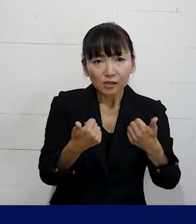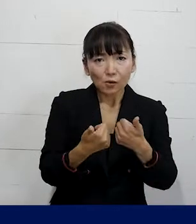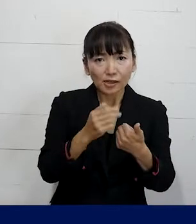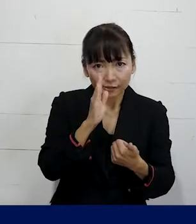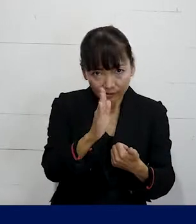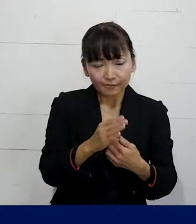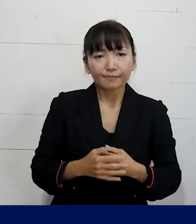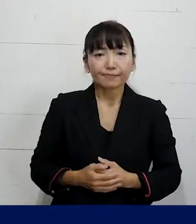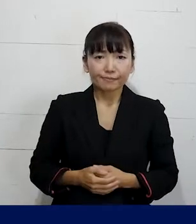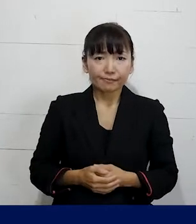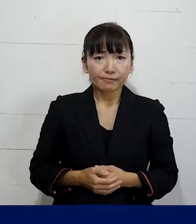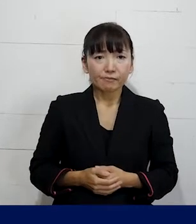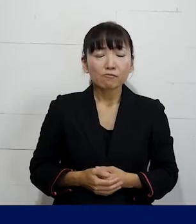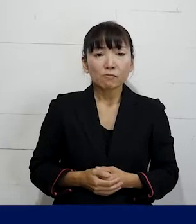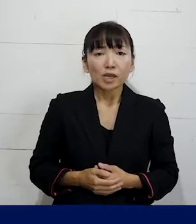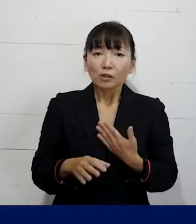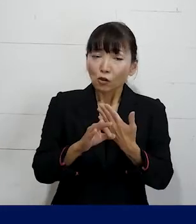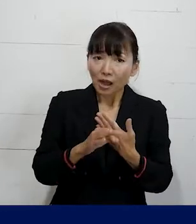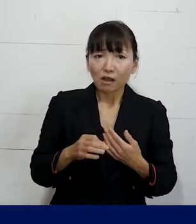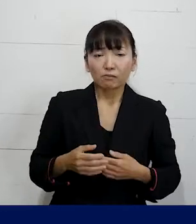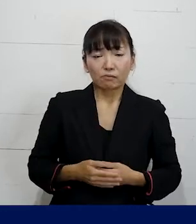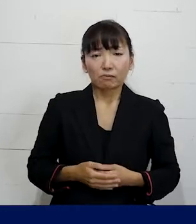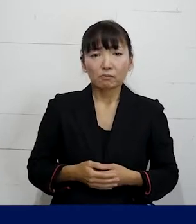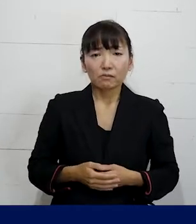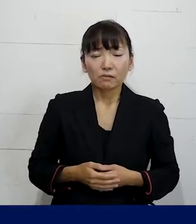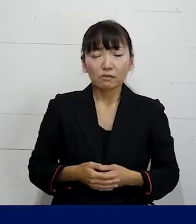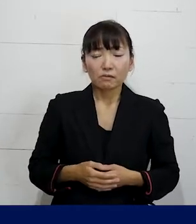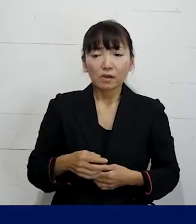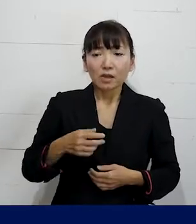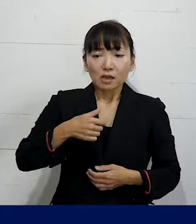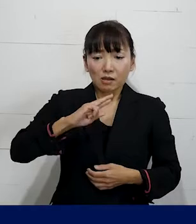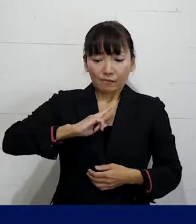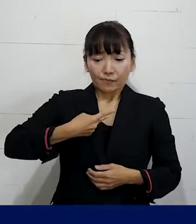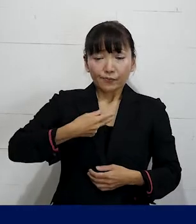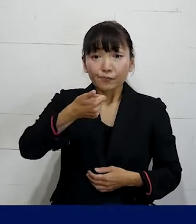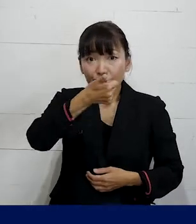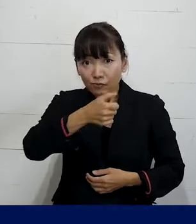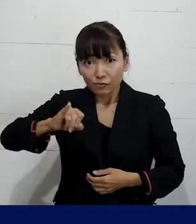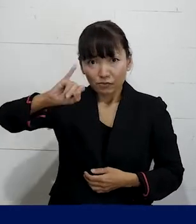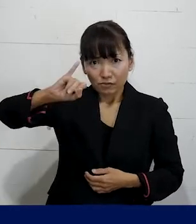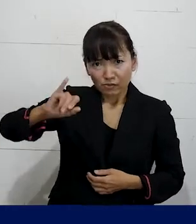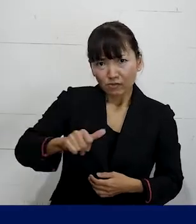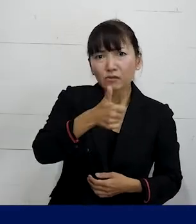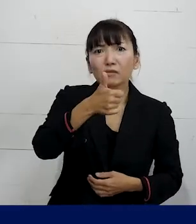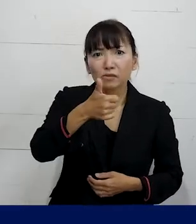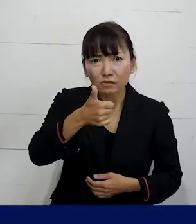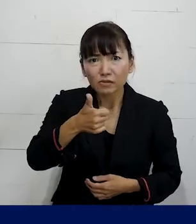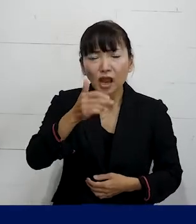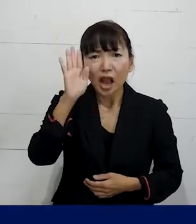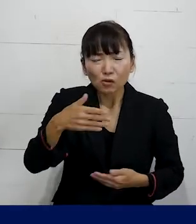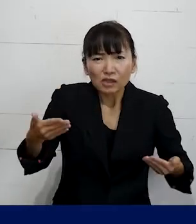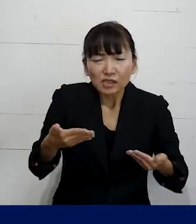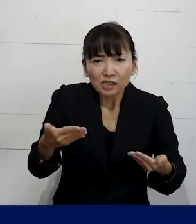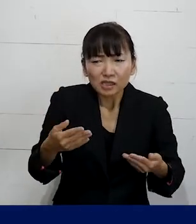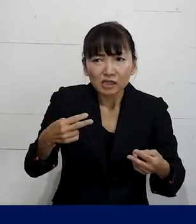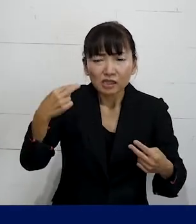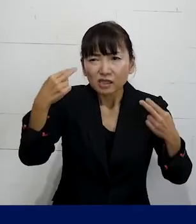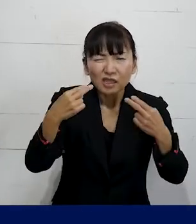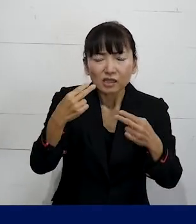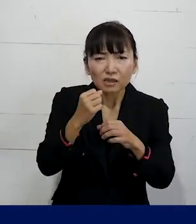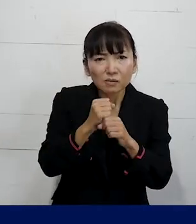例えば職場で性別移行すると 職場にいられなくなってしまうのではないか